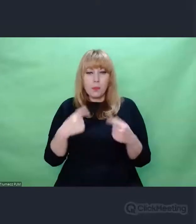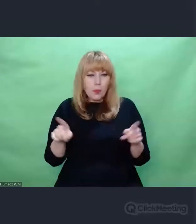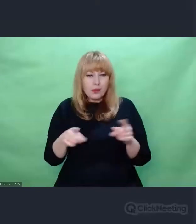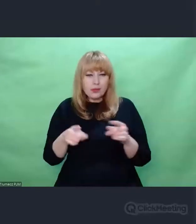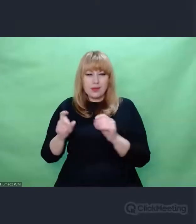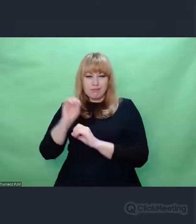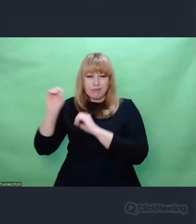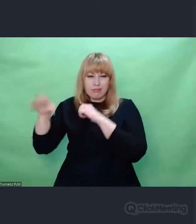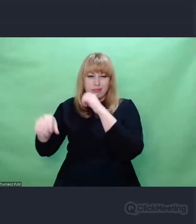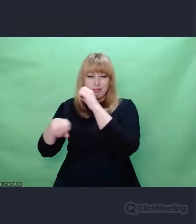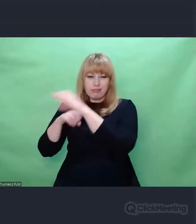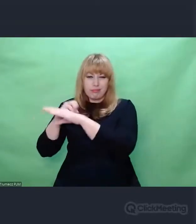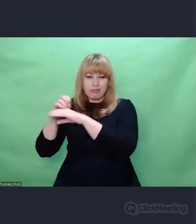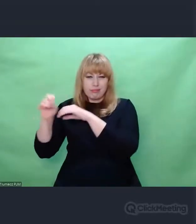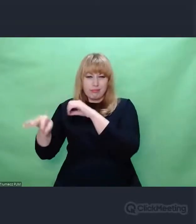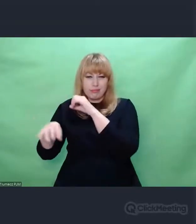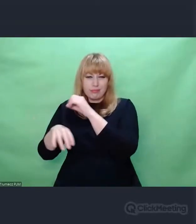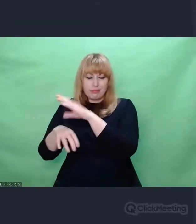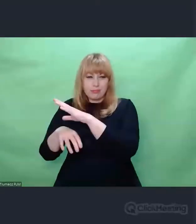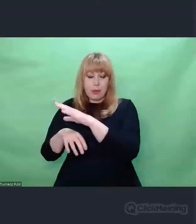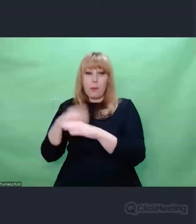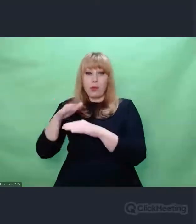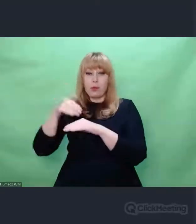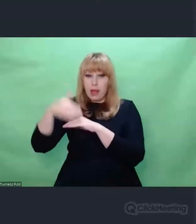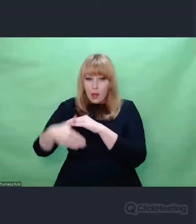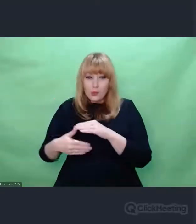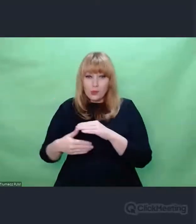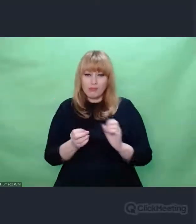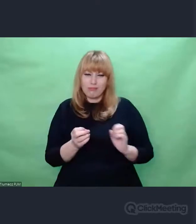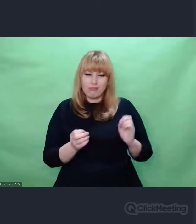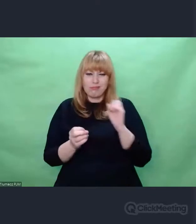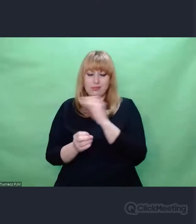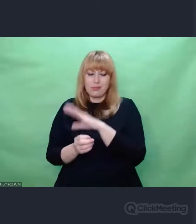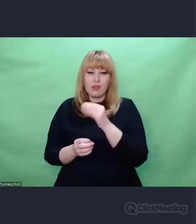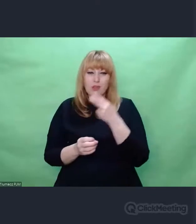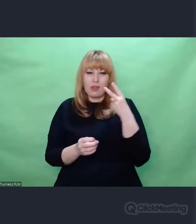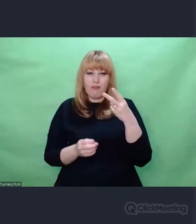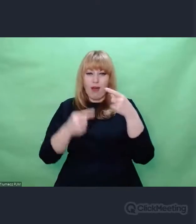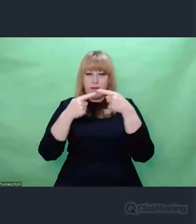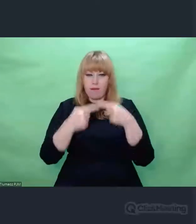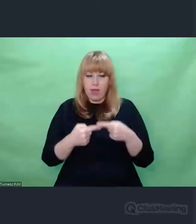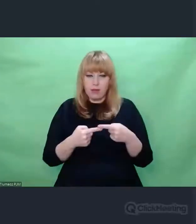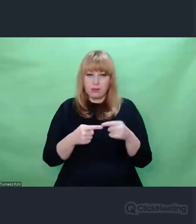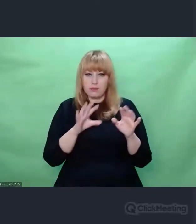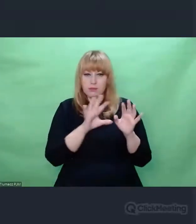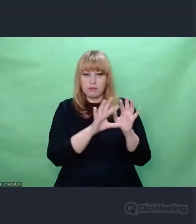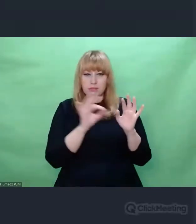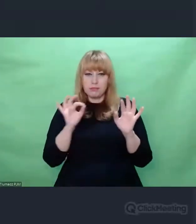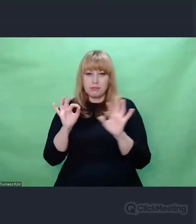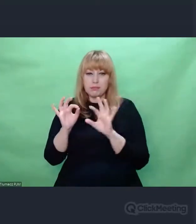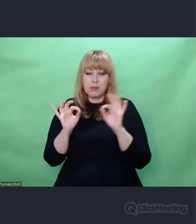były dwa cytaty, które właśnie odnoszą się do tych wierszy. Dwa spojrzenia na romantyzm.